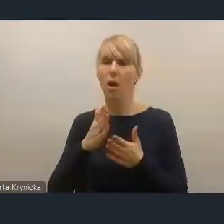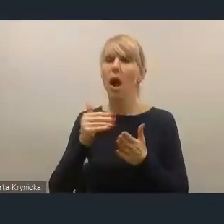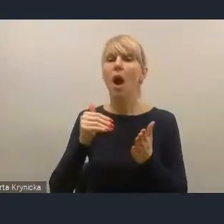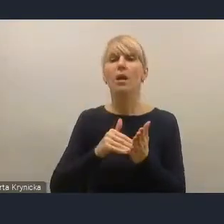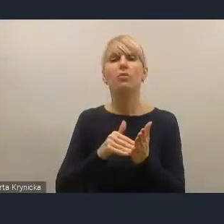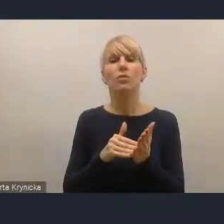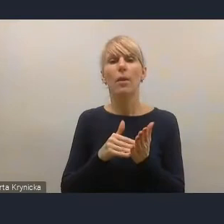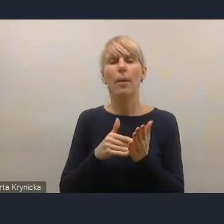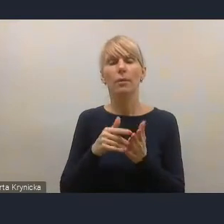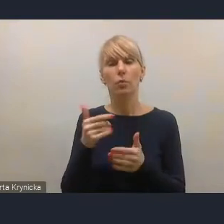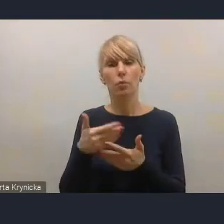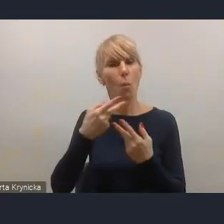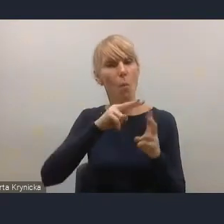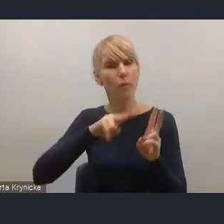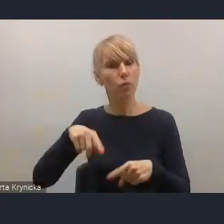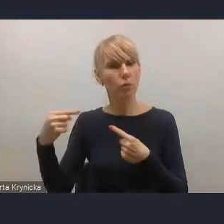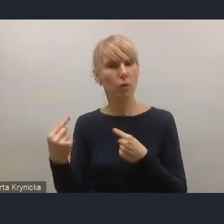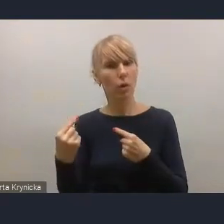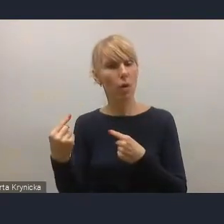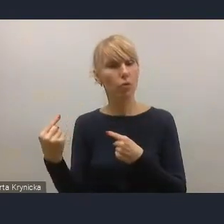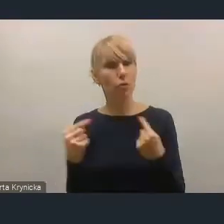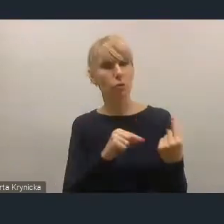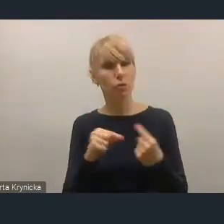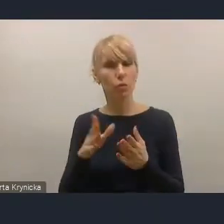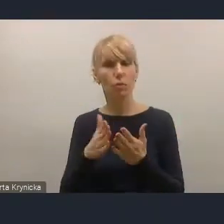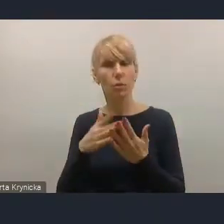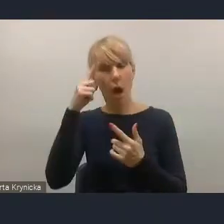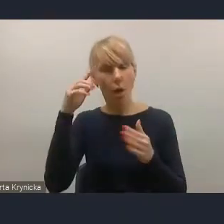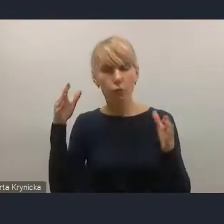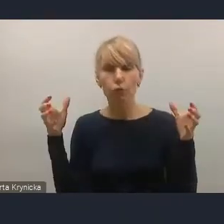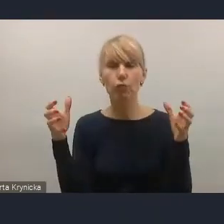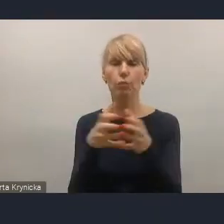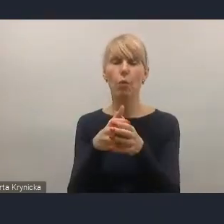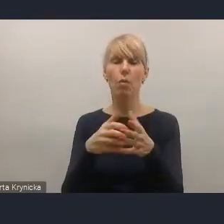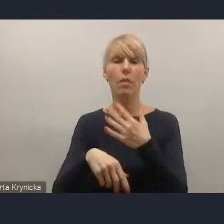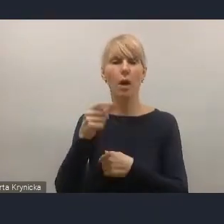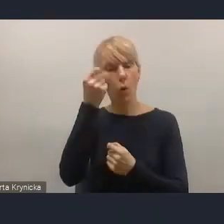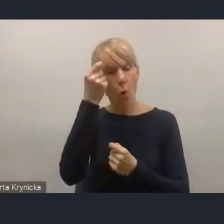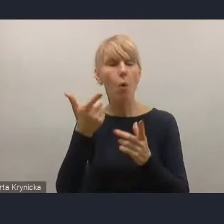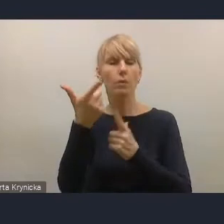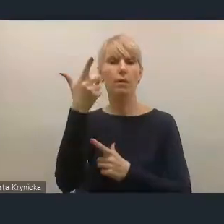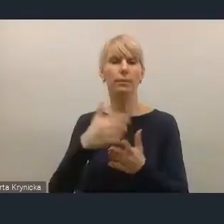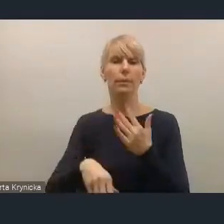jako pewnej spójnej koncepcji także prawnej. A nie tylko luźnej współpracy,